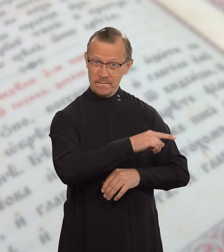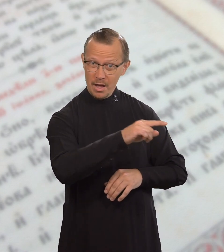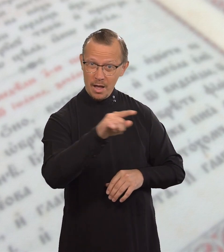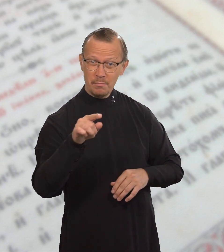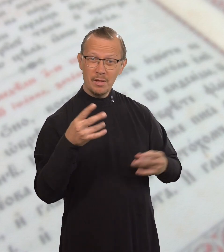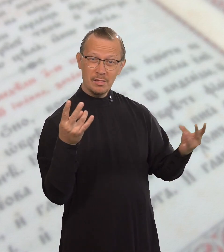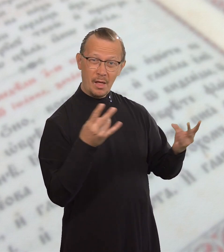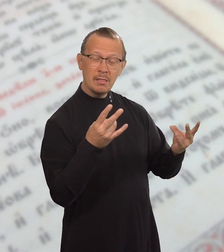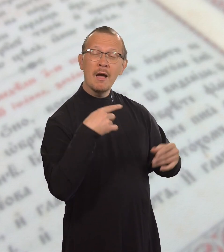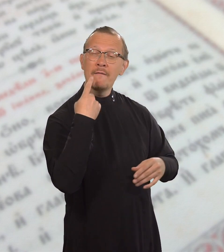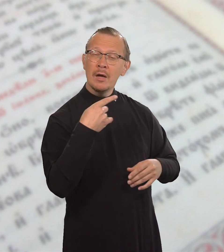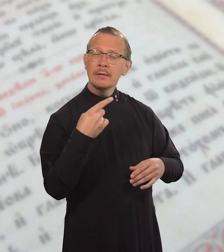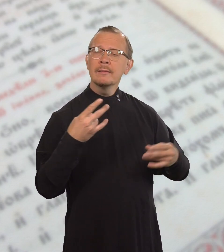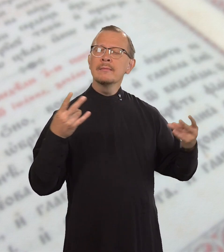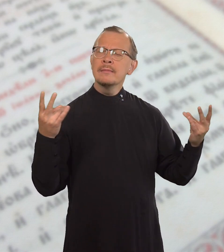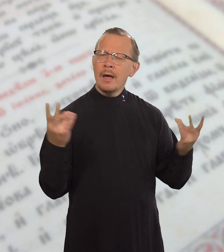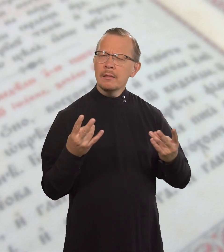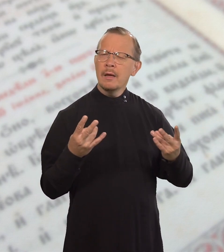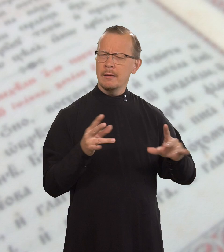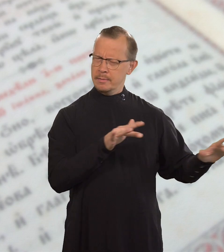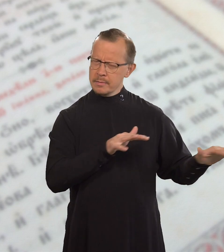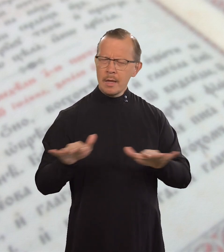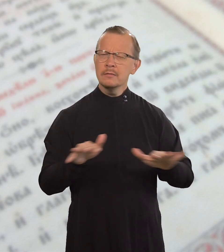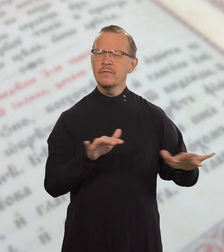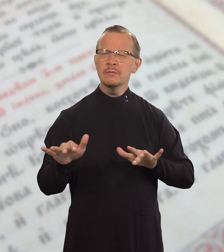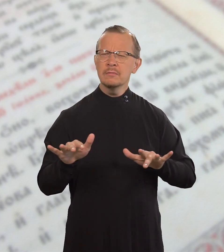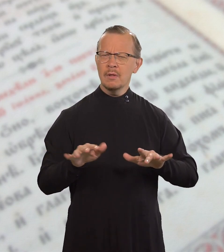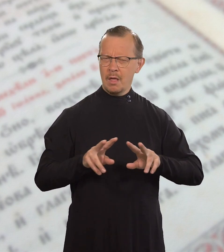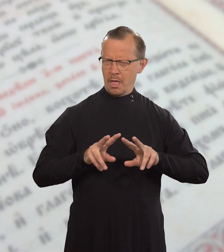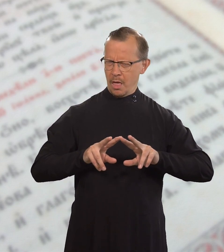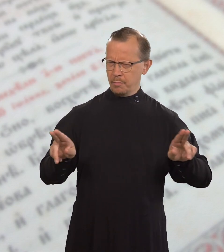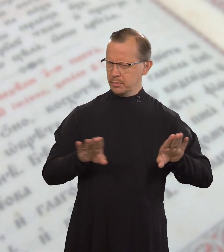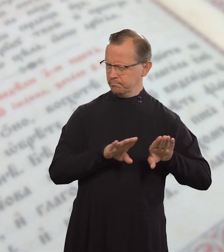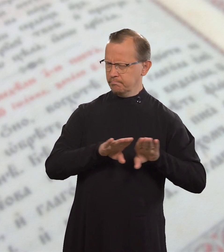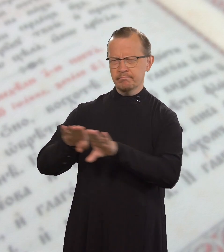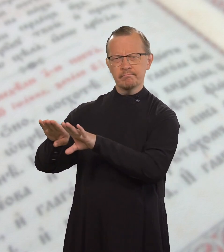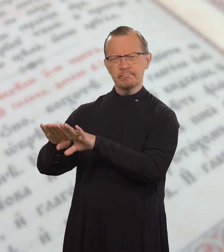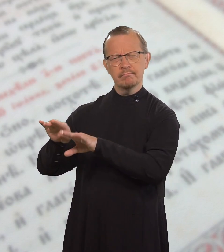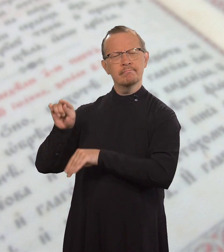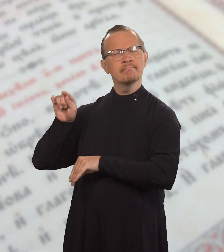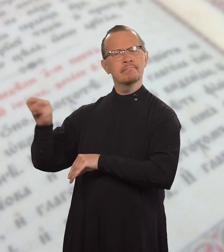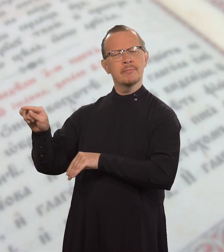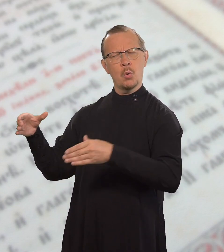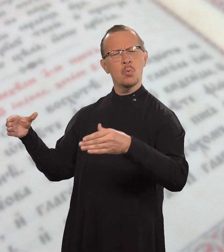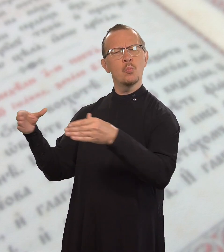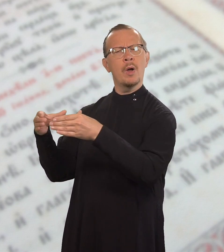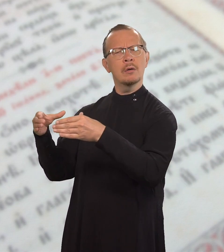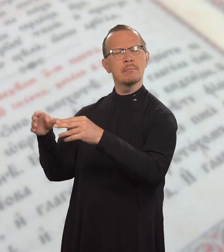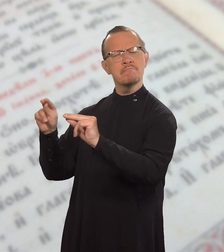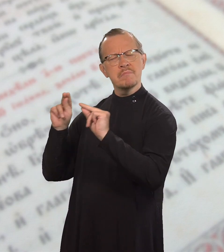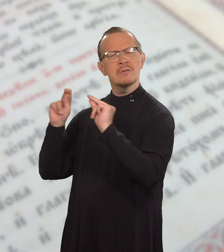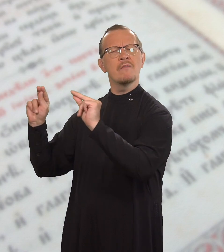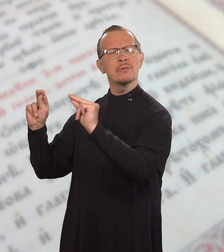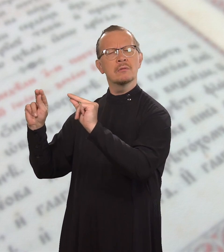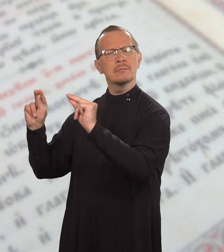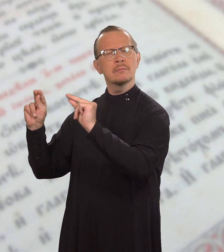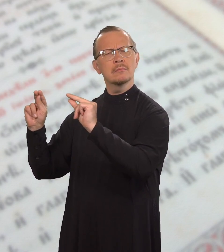Говорите и поступайте так, как они.